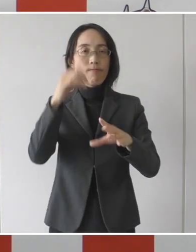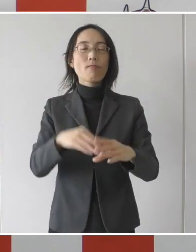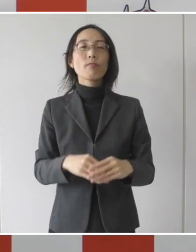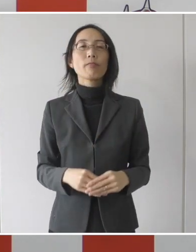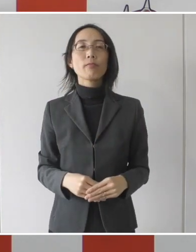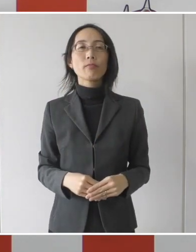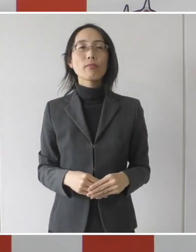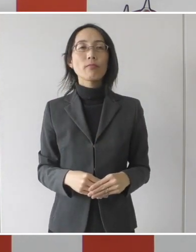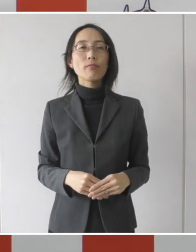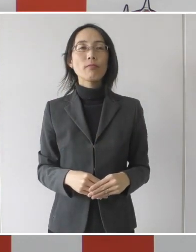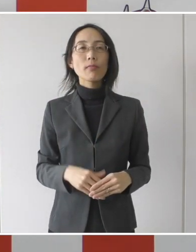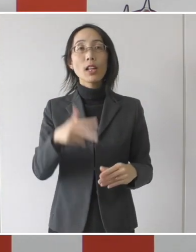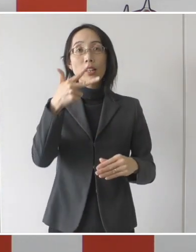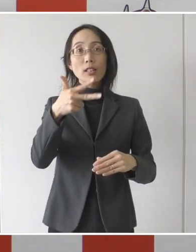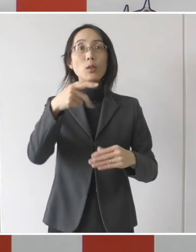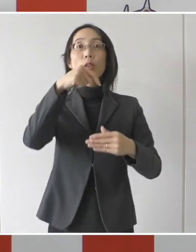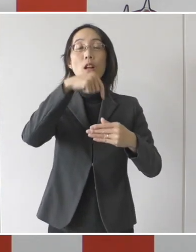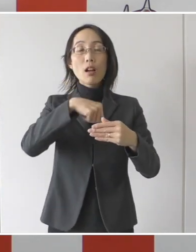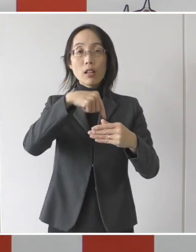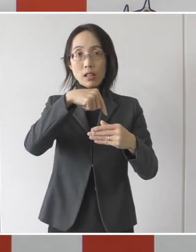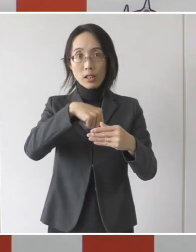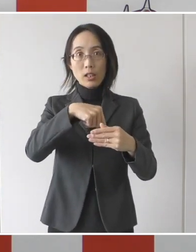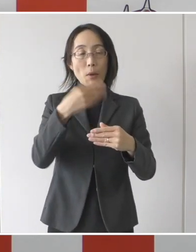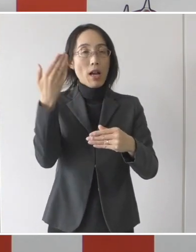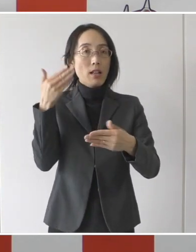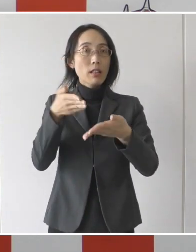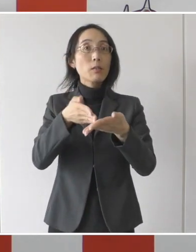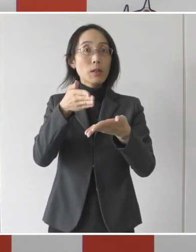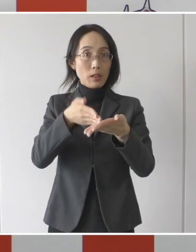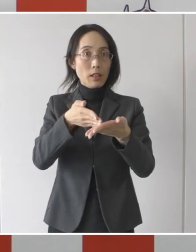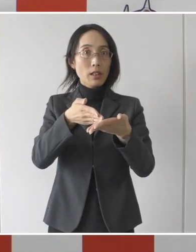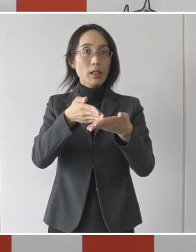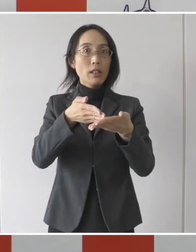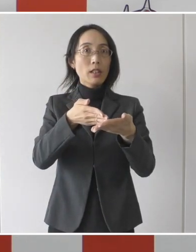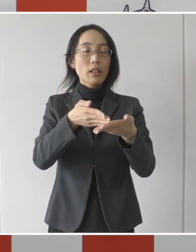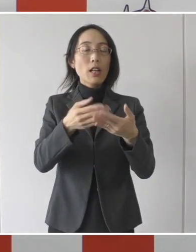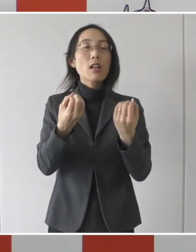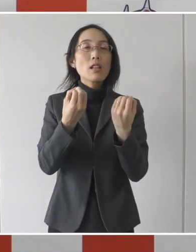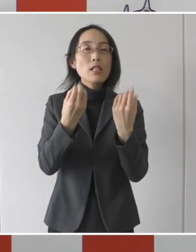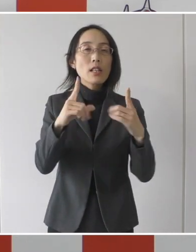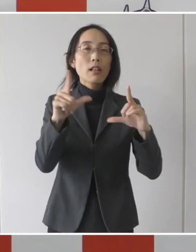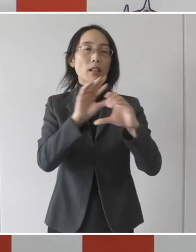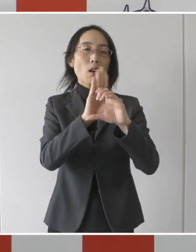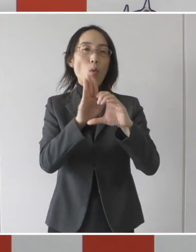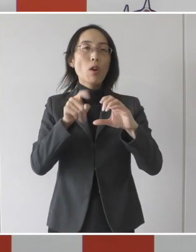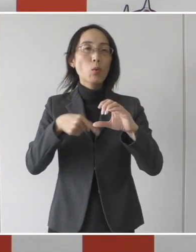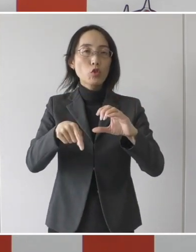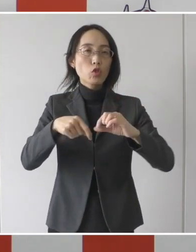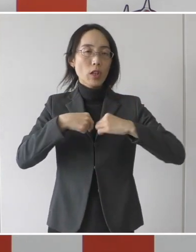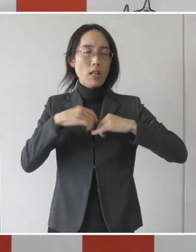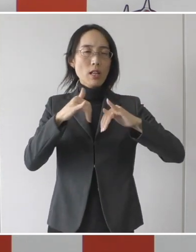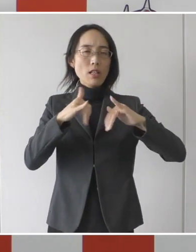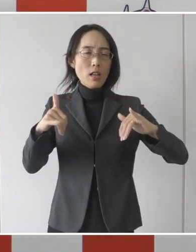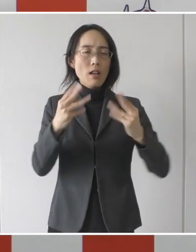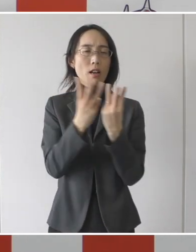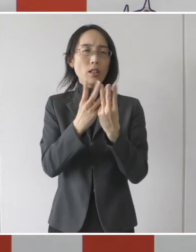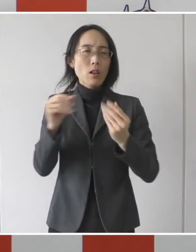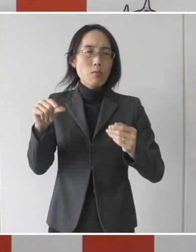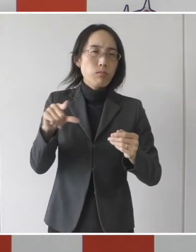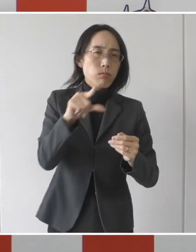市内では先ほど申し上げたように新型コロナウイルス感染者の増加に伴って